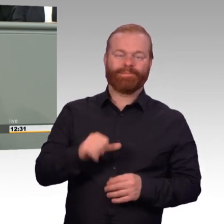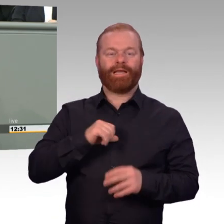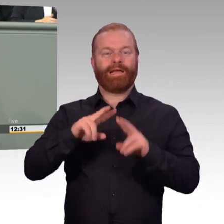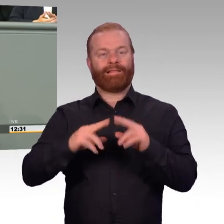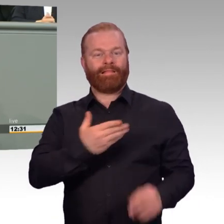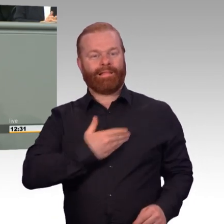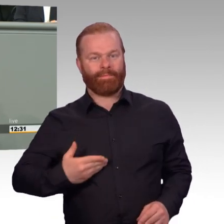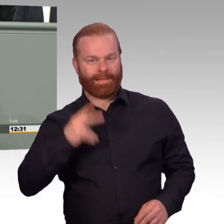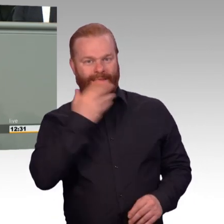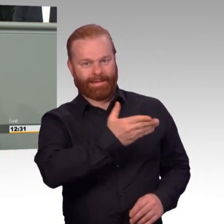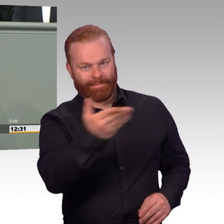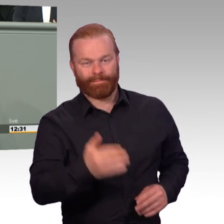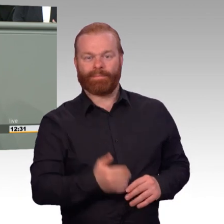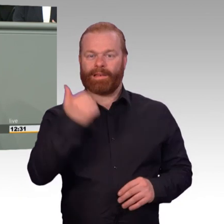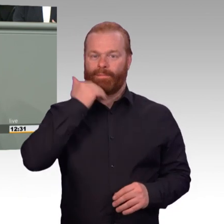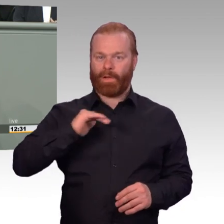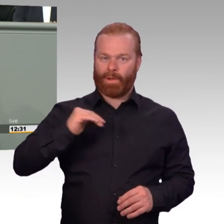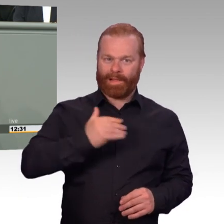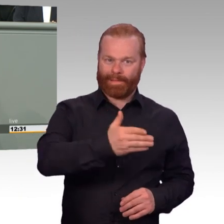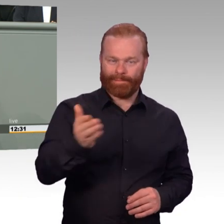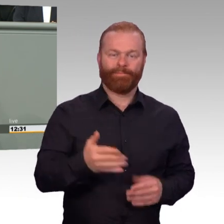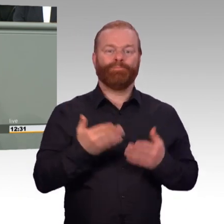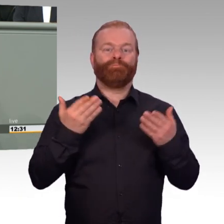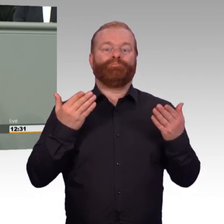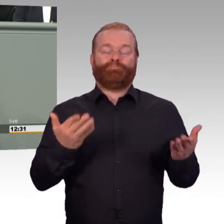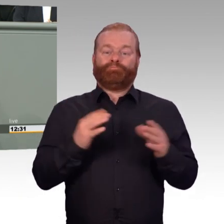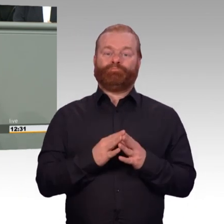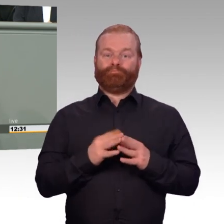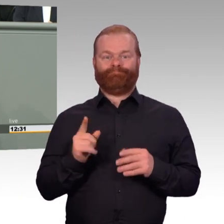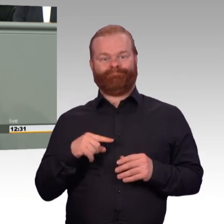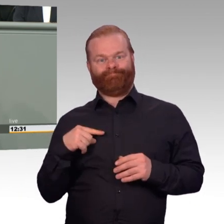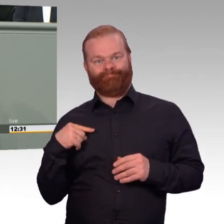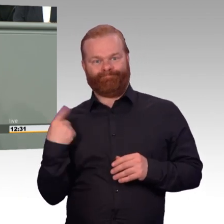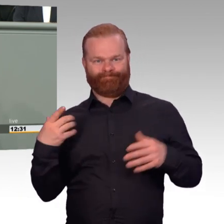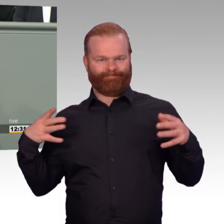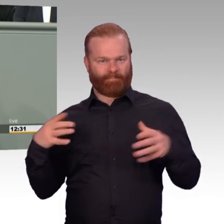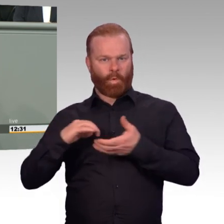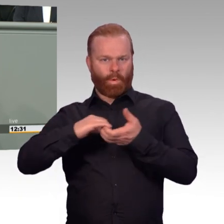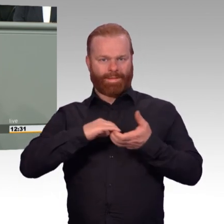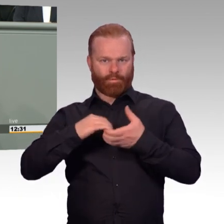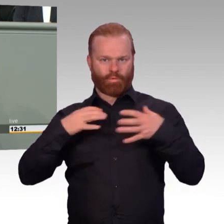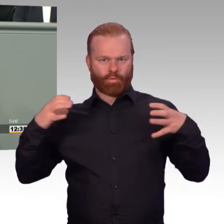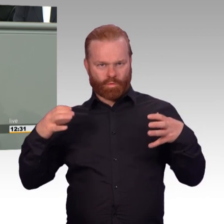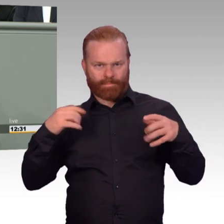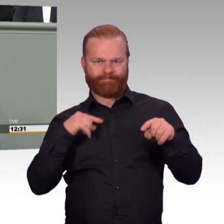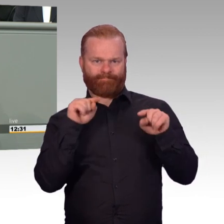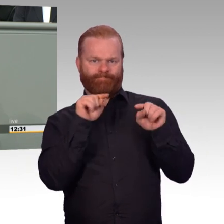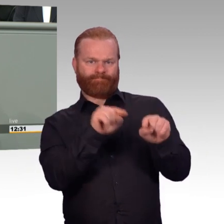ein weiteres wesentliches Versprechen aus dem Koalitionsvertrag um, von dem die Angehörigen der Bundeswehr unmittelbar profitieren.